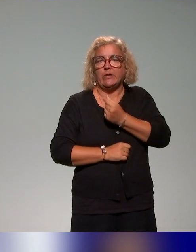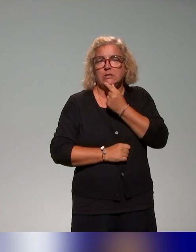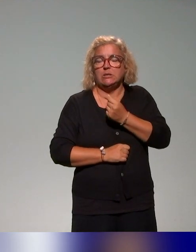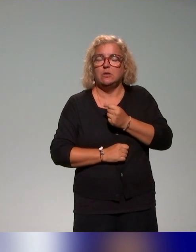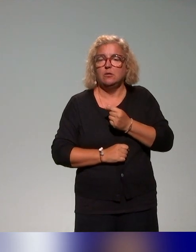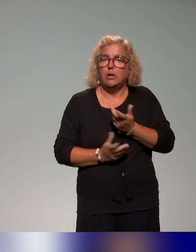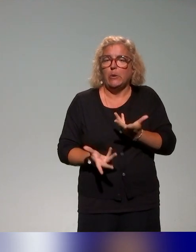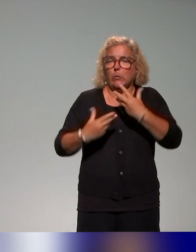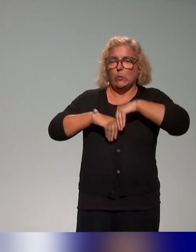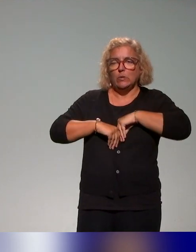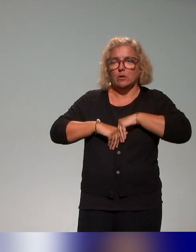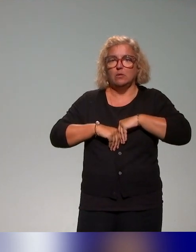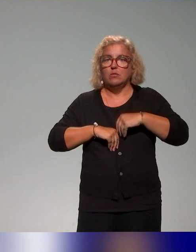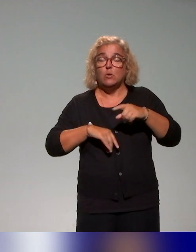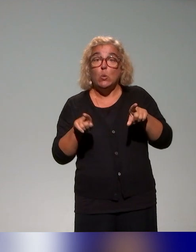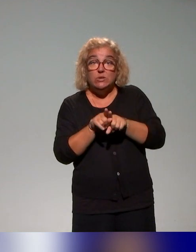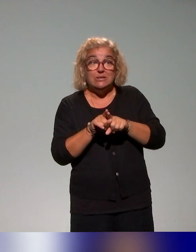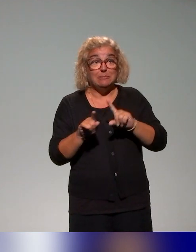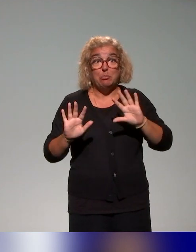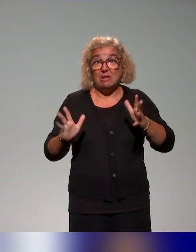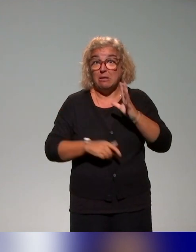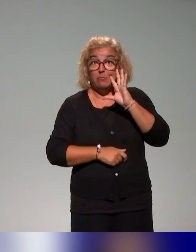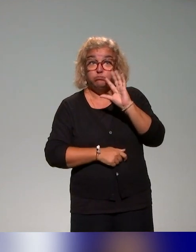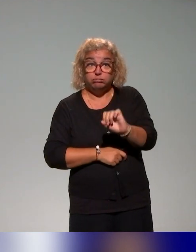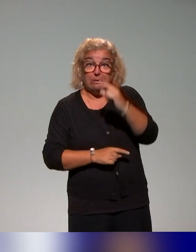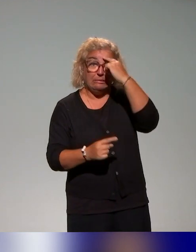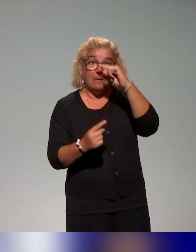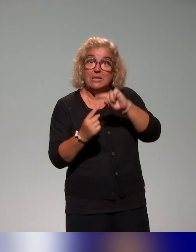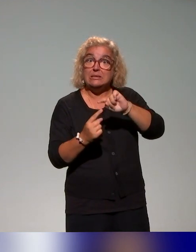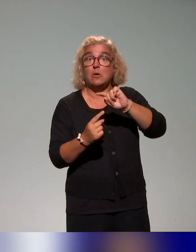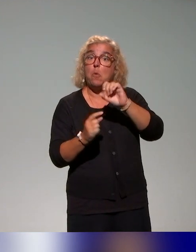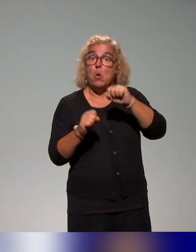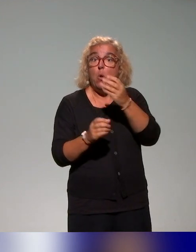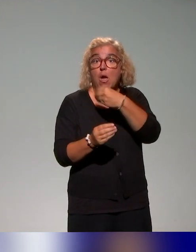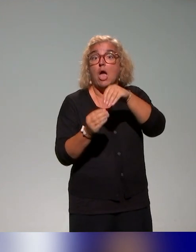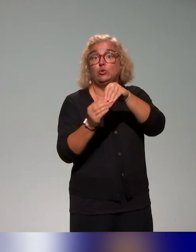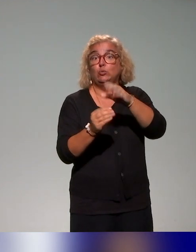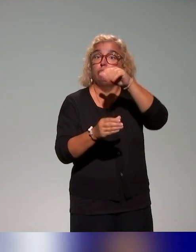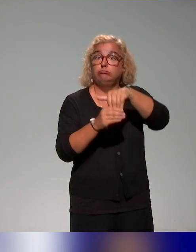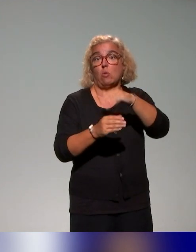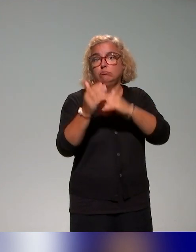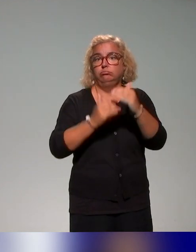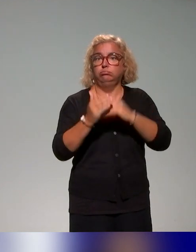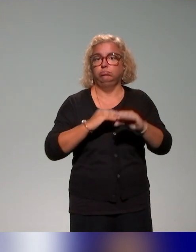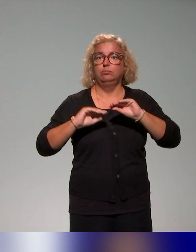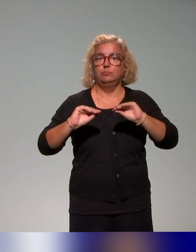d'identifier des thématiques qui pourraient intégrer notre plan de formation tel qu'on voulait le proposer.